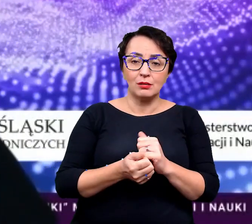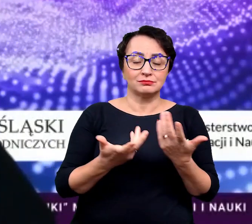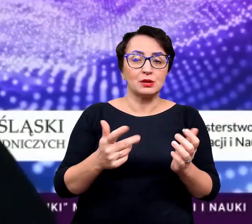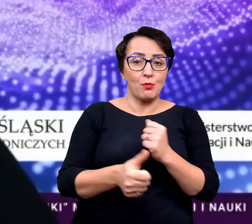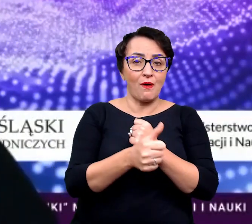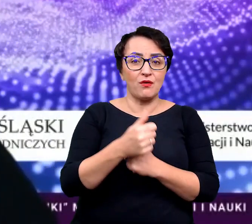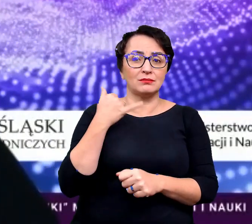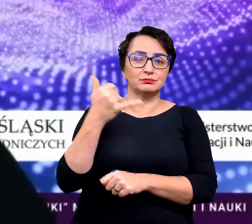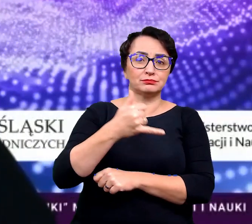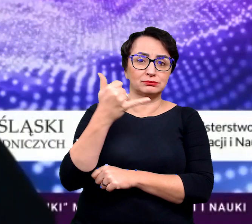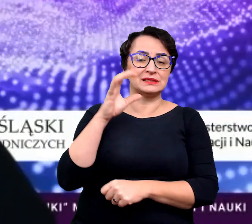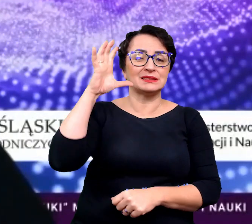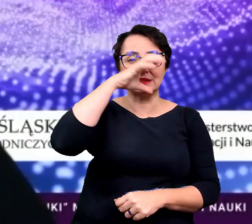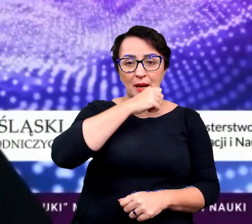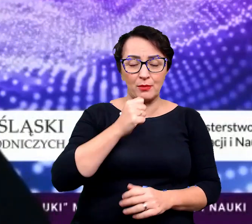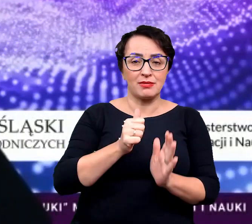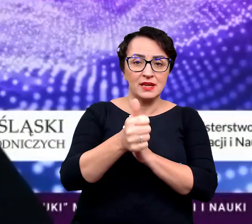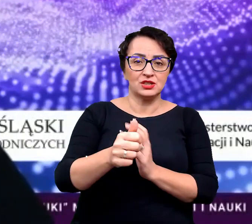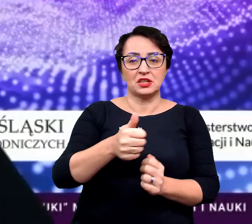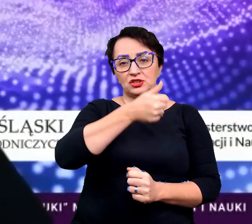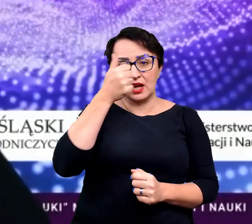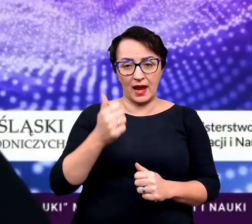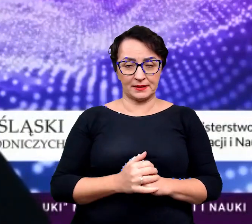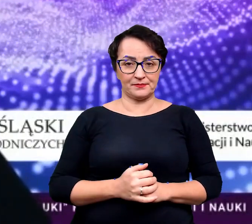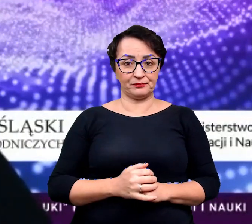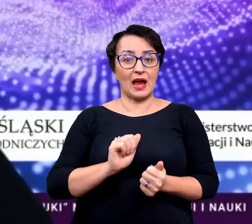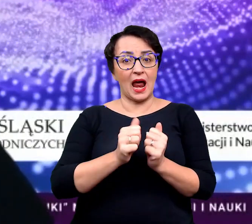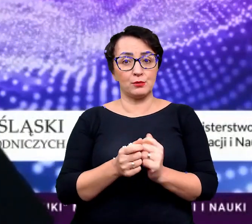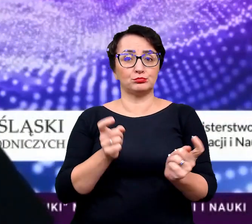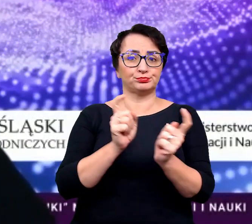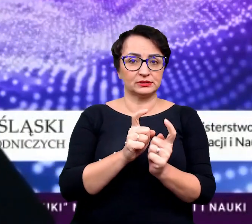bo np. zapomnieliście go przez tydzień, czy czasem nawet przez dzień podlać,